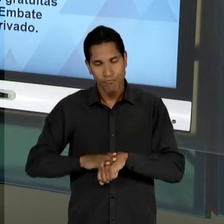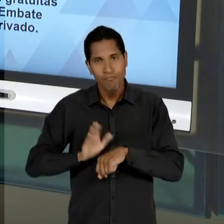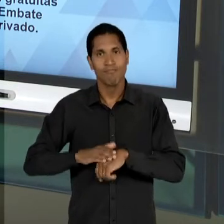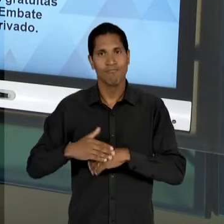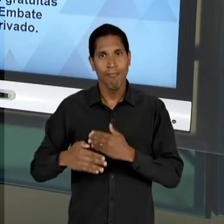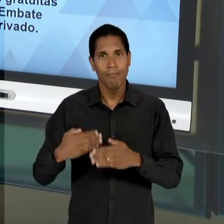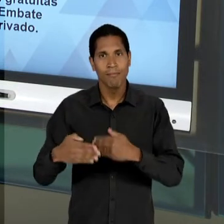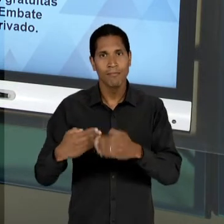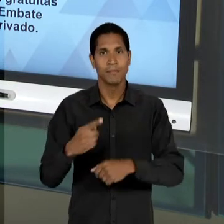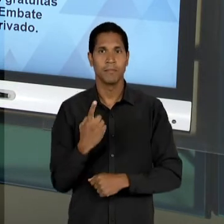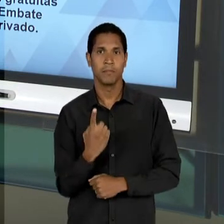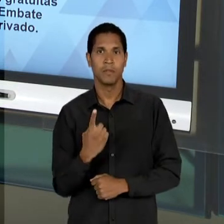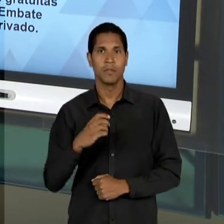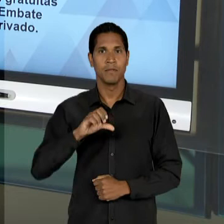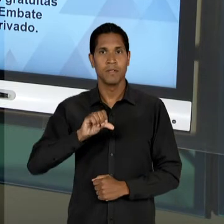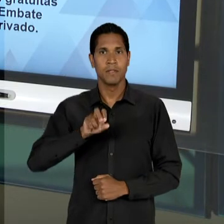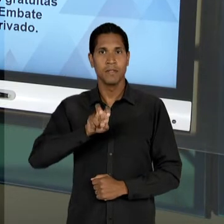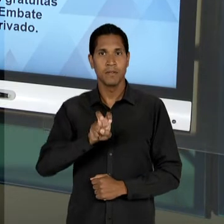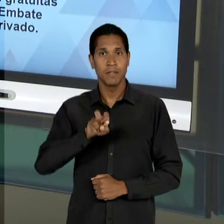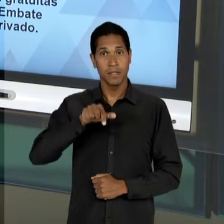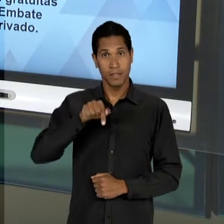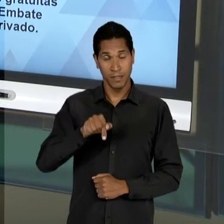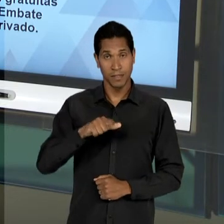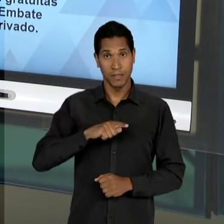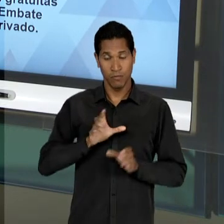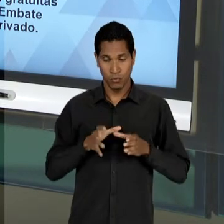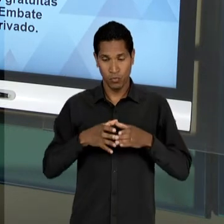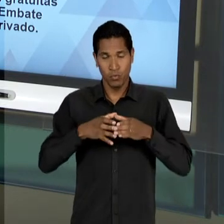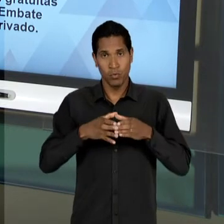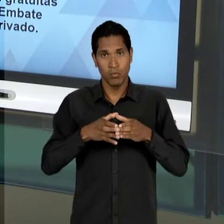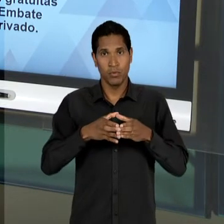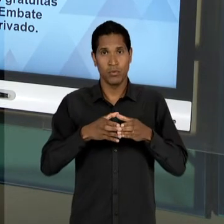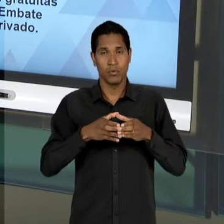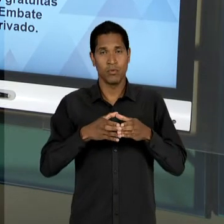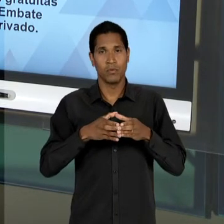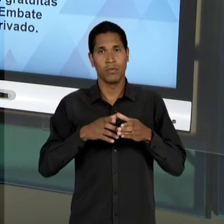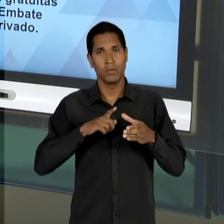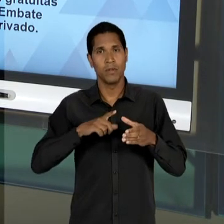57 PELA RELATORIA DO DEPUTADO CLÓVIS SALGADO,